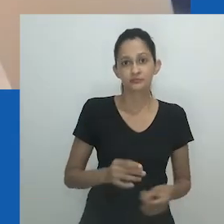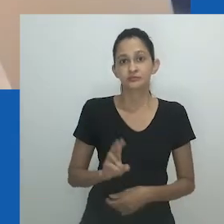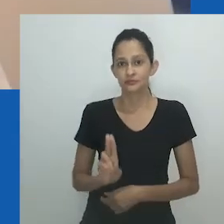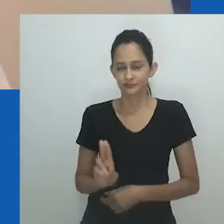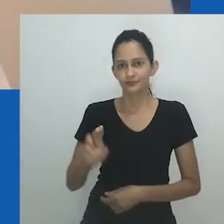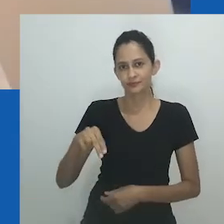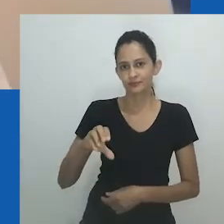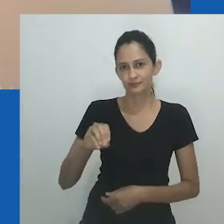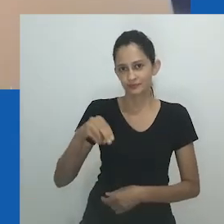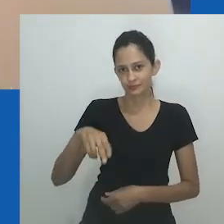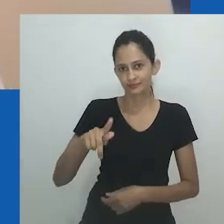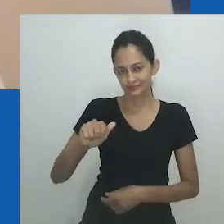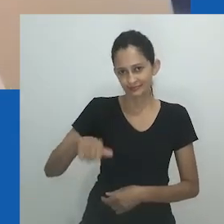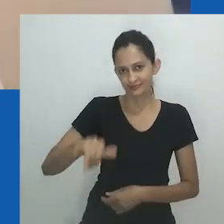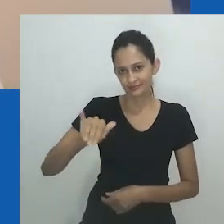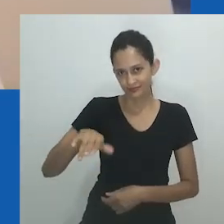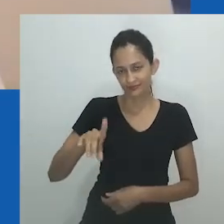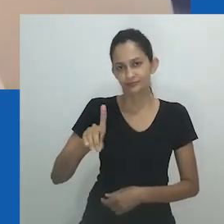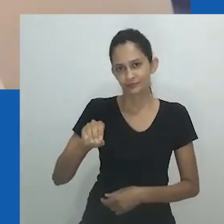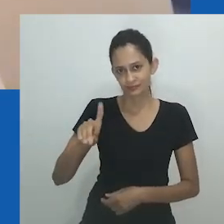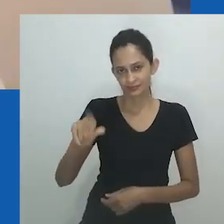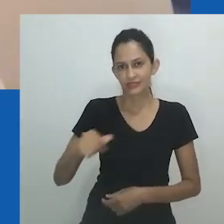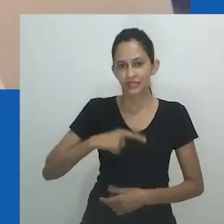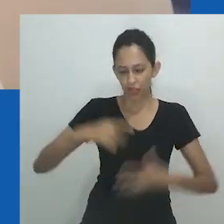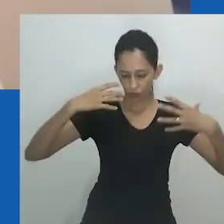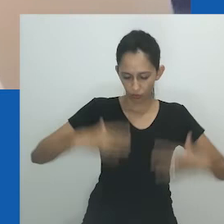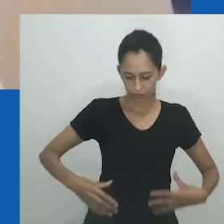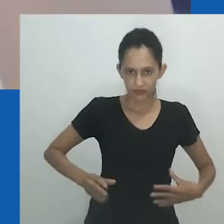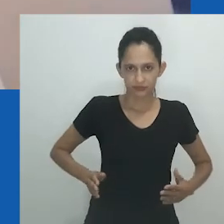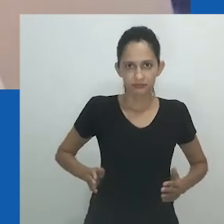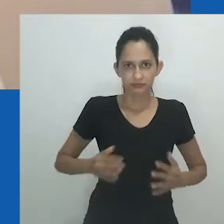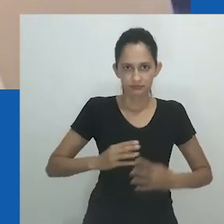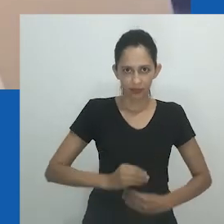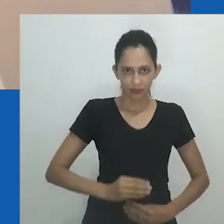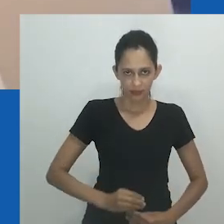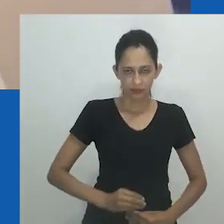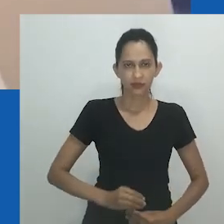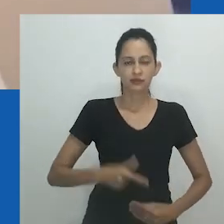Hlobo sugere que nongayindoda é acessível a qualquer pessoa capaz de entrar em seu domínio.